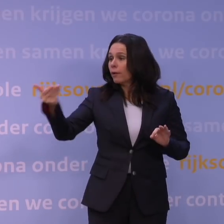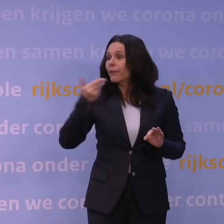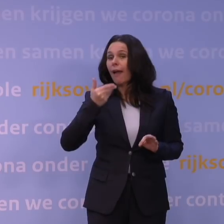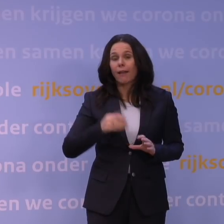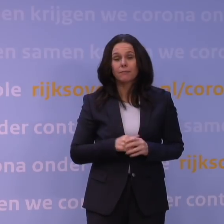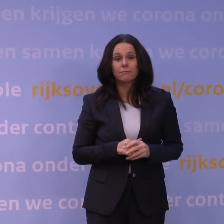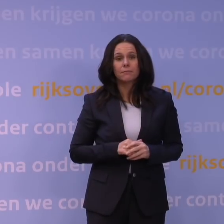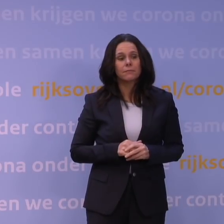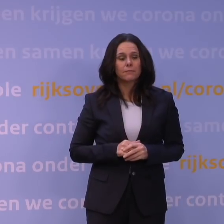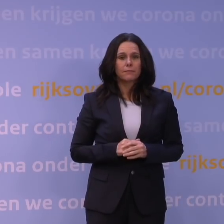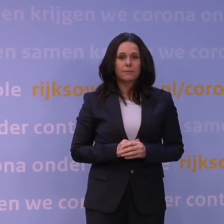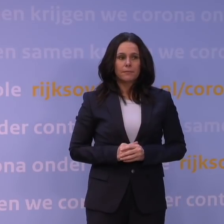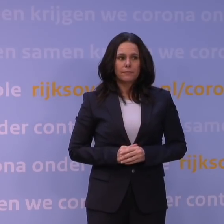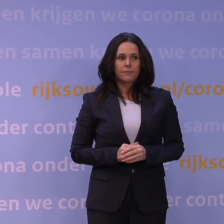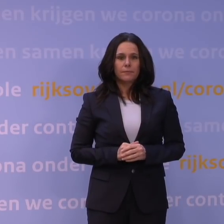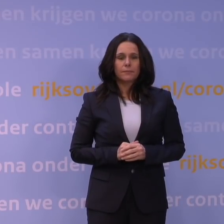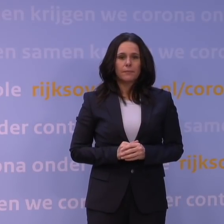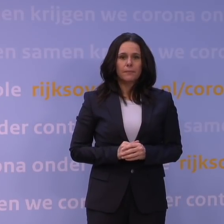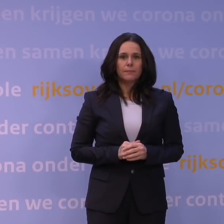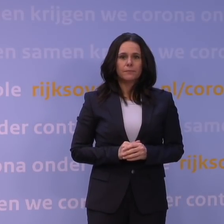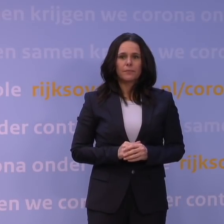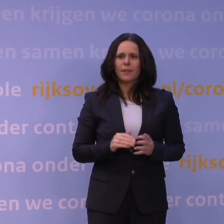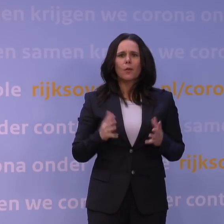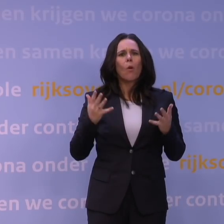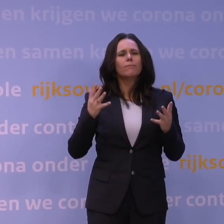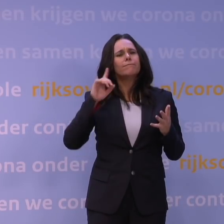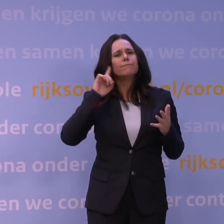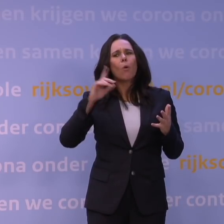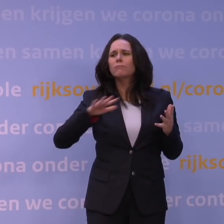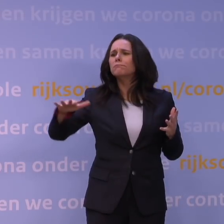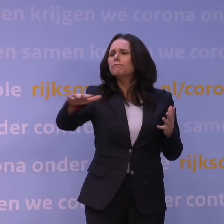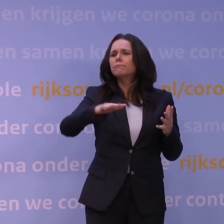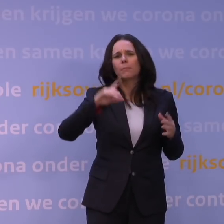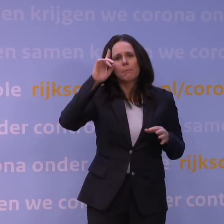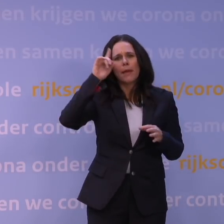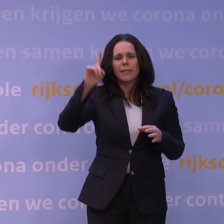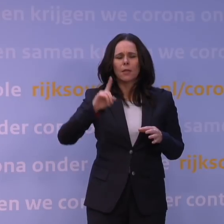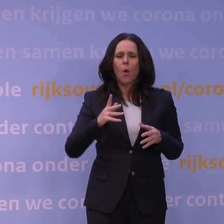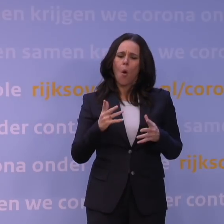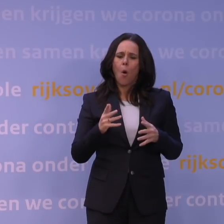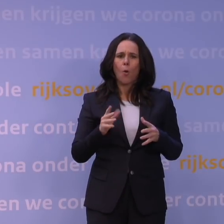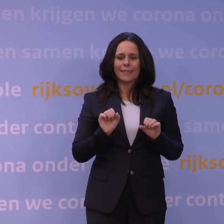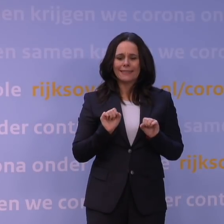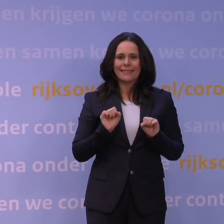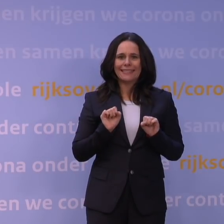dat een beetje de mening leeft, althans dat hoor ik vaak van: er is allemaal afname van immuniteit en dergelijke.